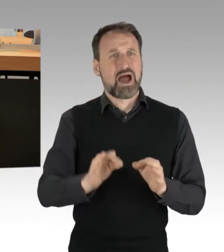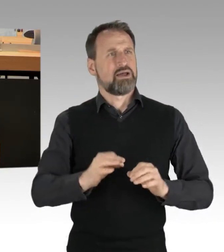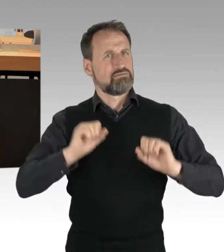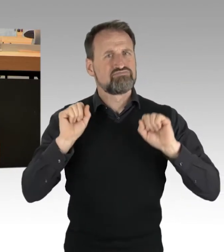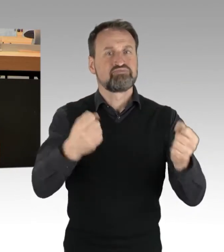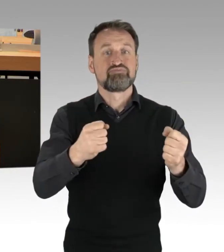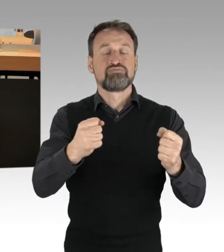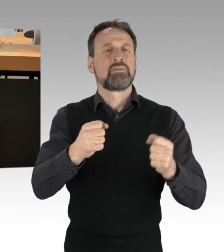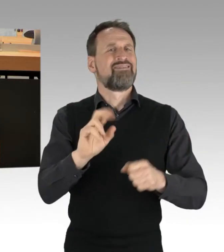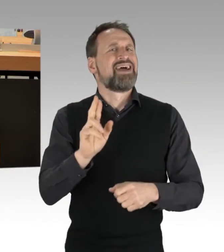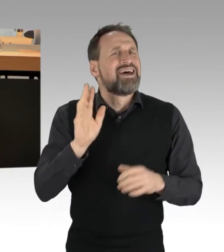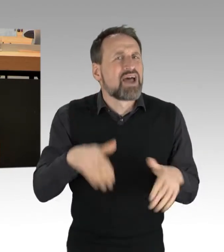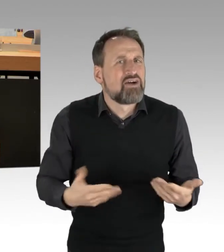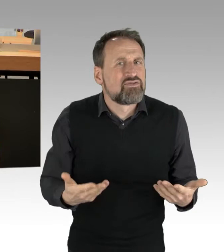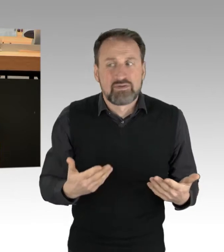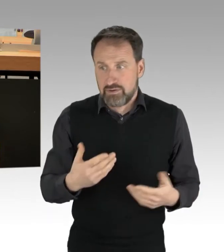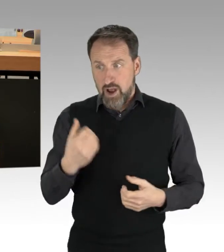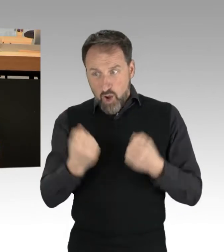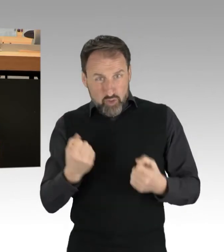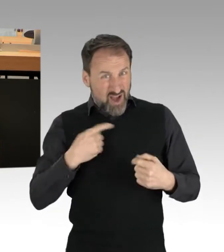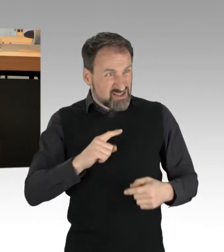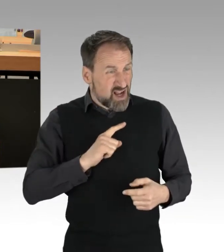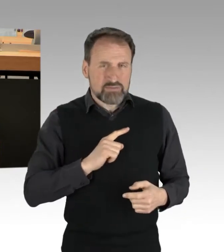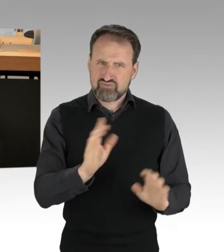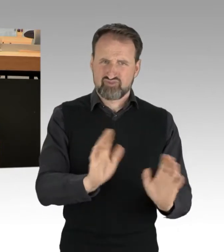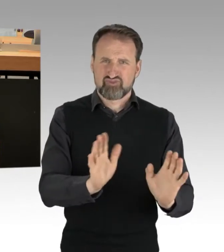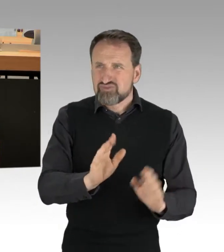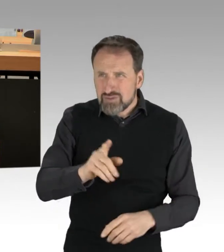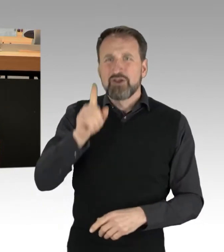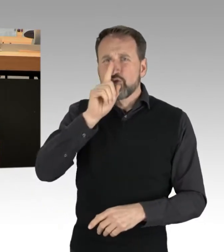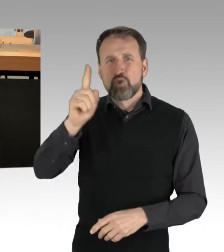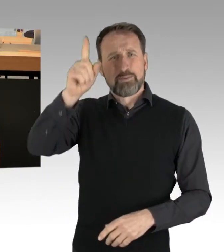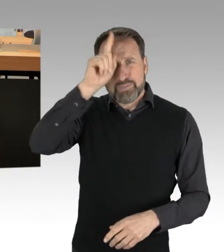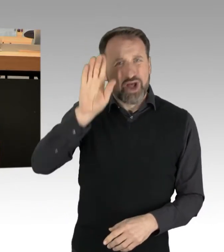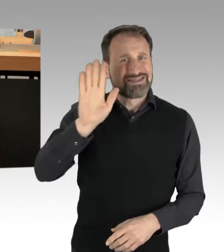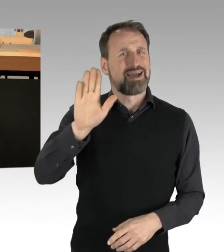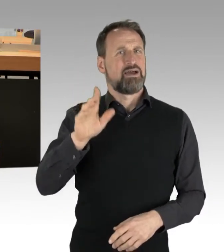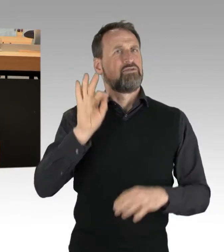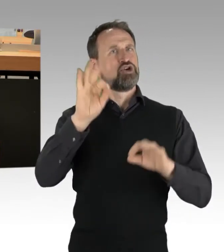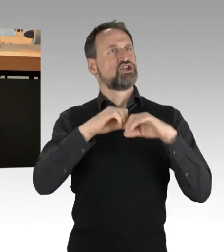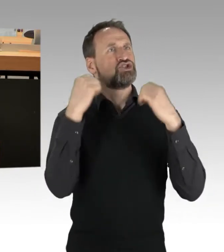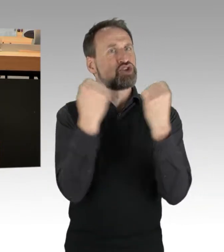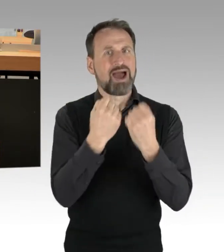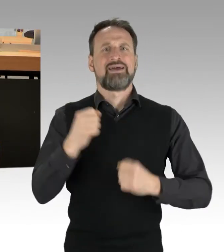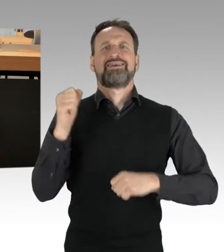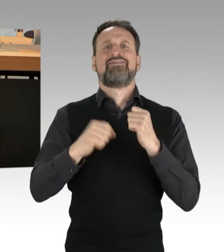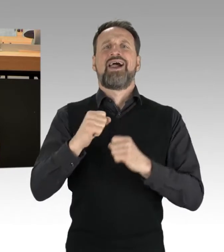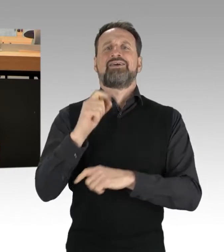des staatlichen Gewaltmonopols, meine Damen und Herren. (Applaus) Dennoch kein Grund zur Panik.